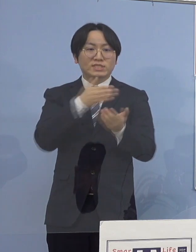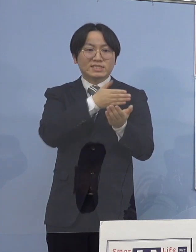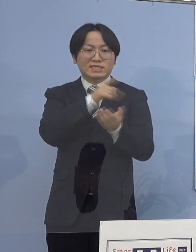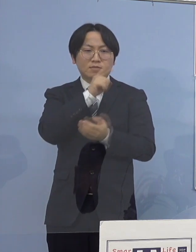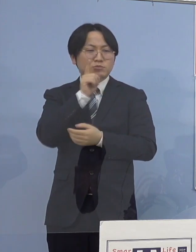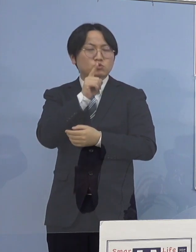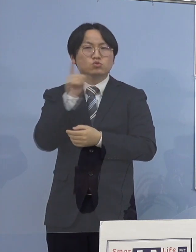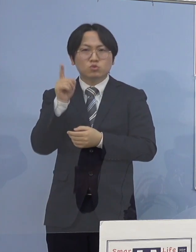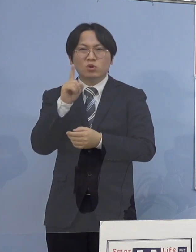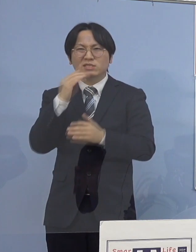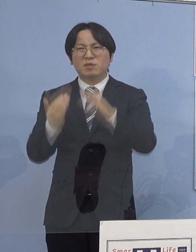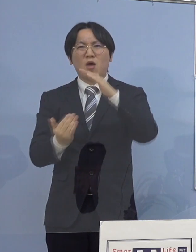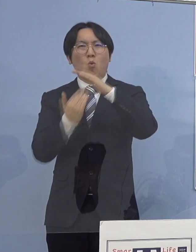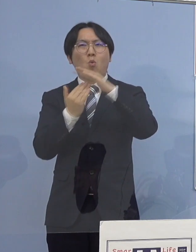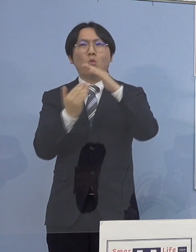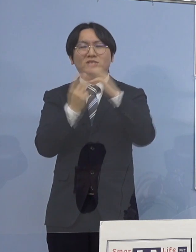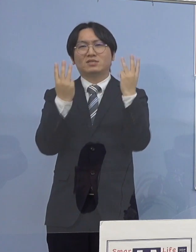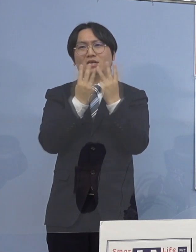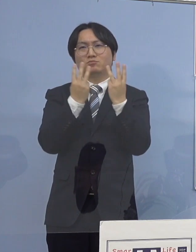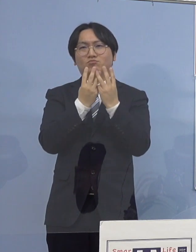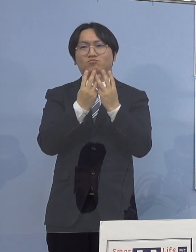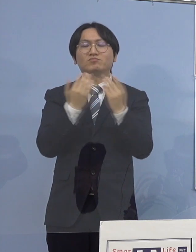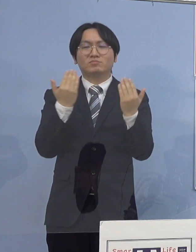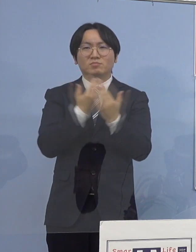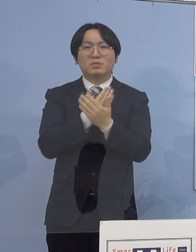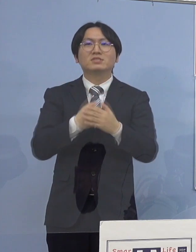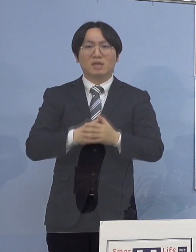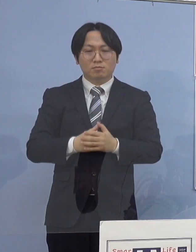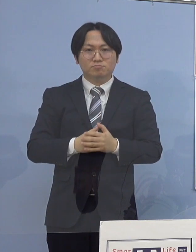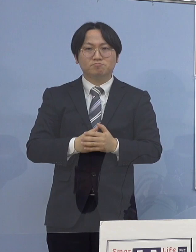それではまず76例目のクラスターについて